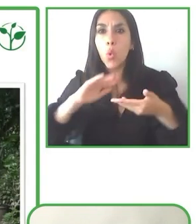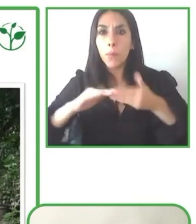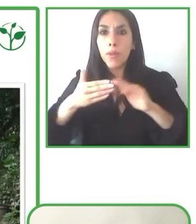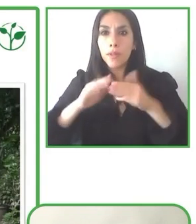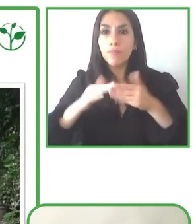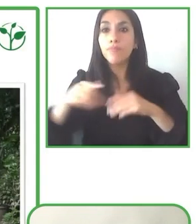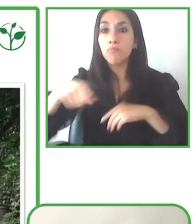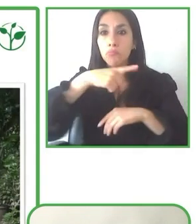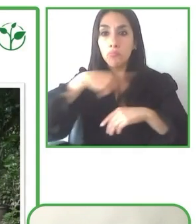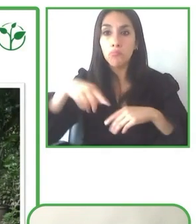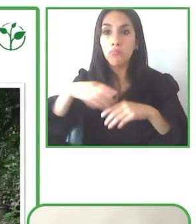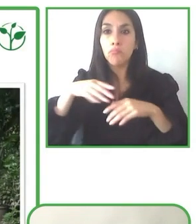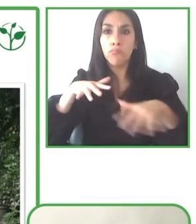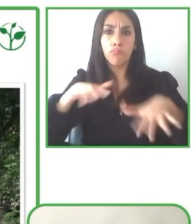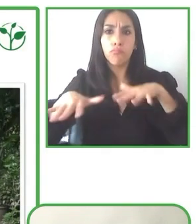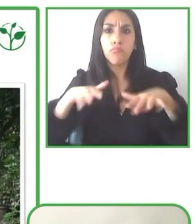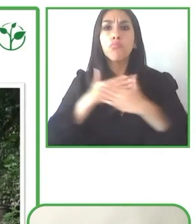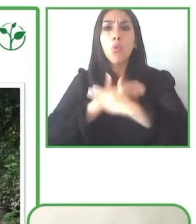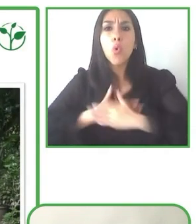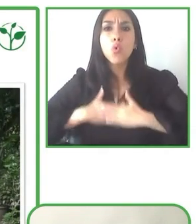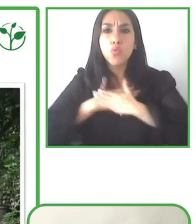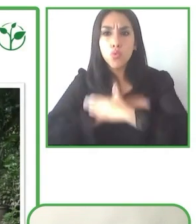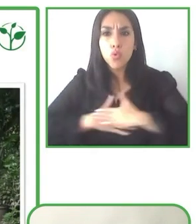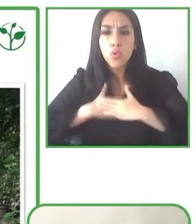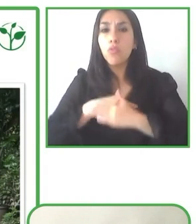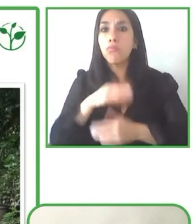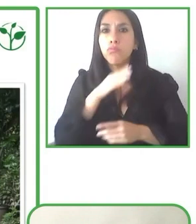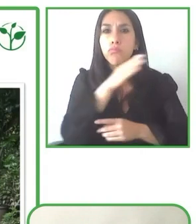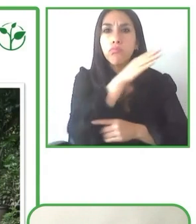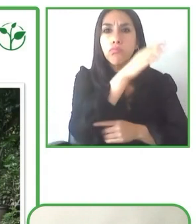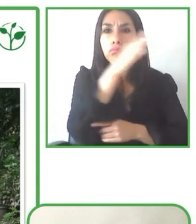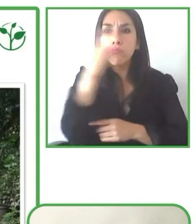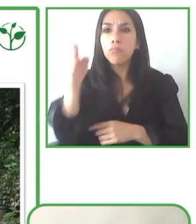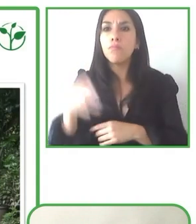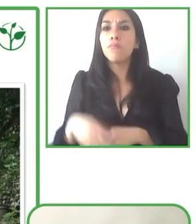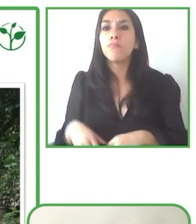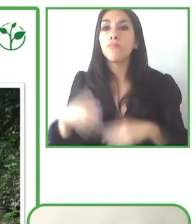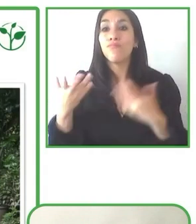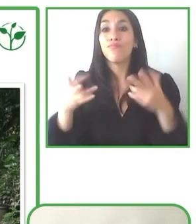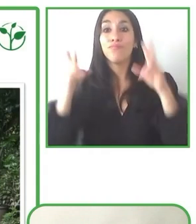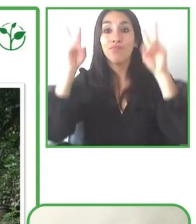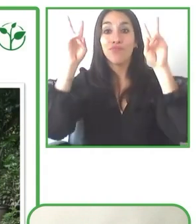Entonces ahora también estamos ofreciendo tours de yoga, tours para personas ciegas que